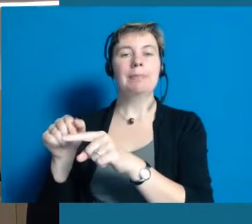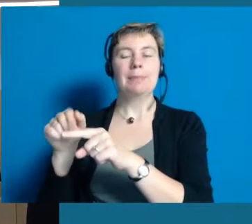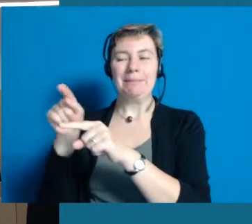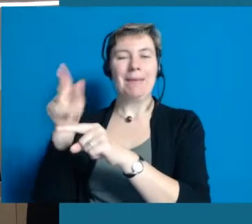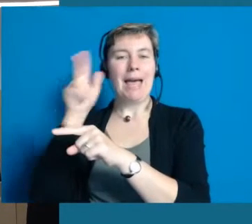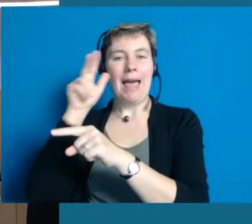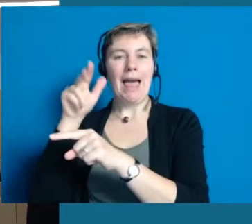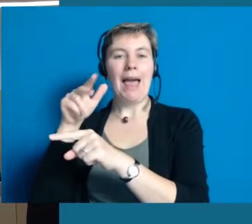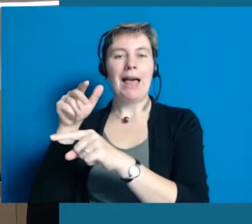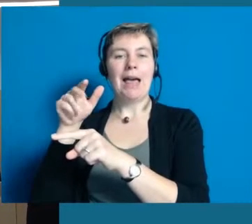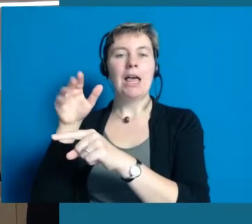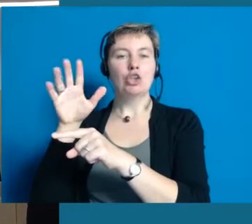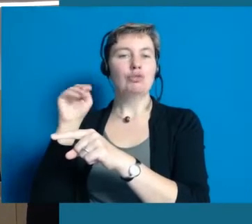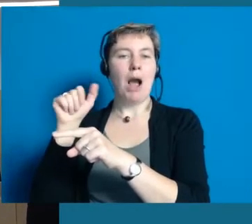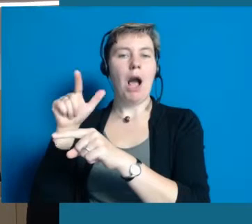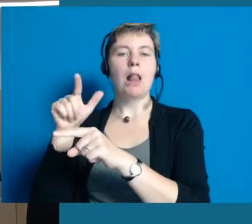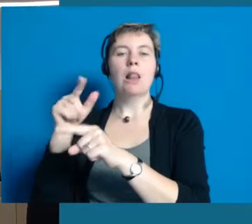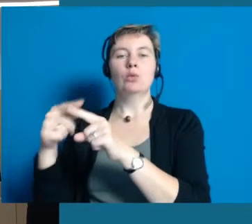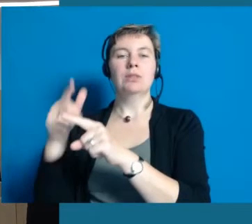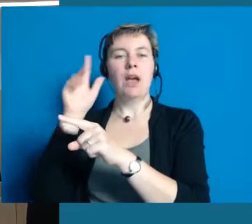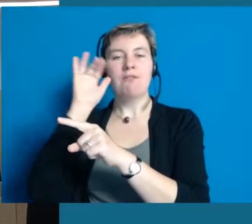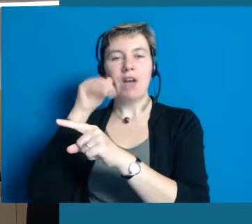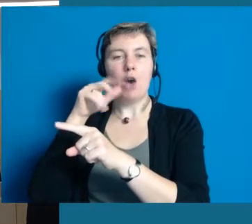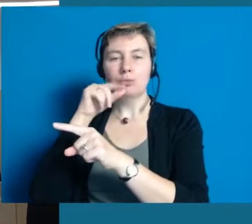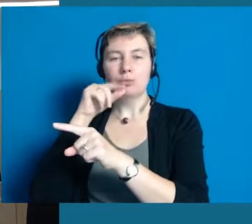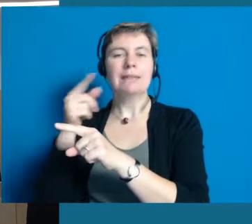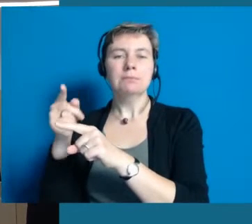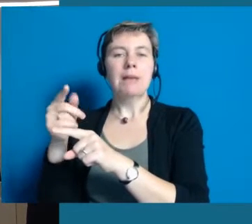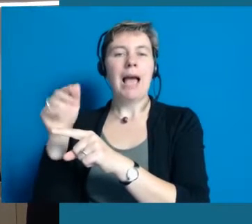Dort finden Sie Herrn Schmal und die Frau Sperling vom Antoniushaus.